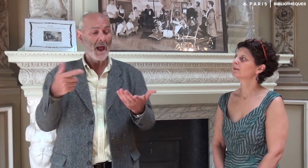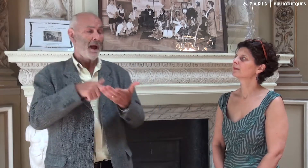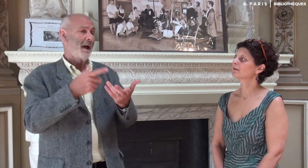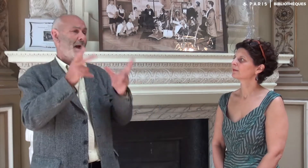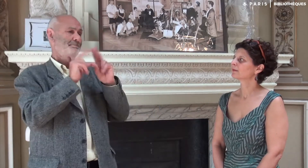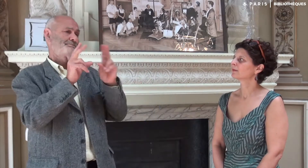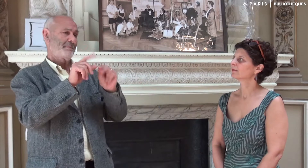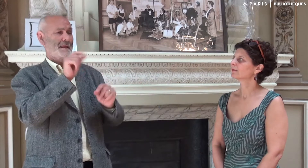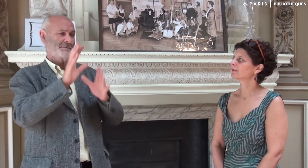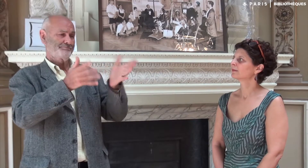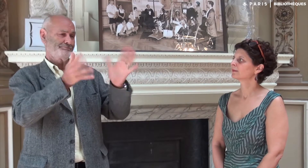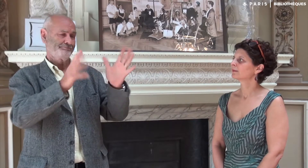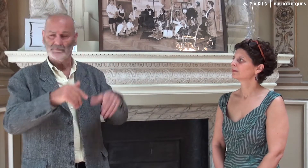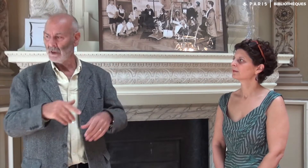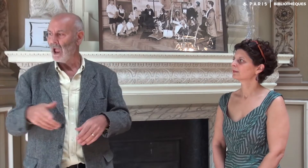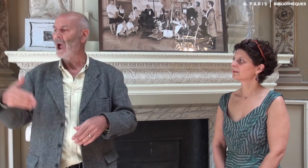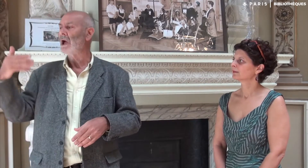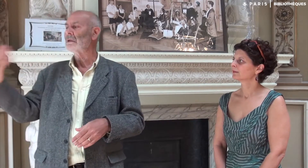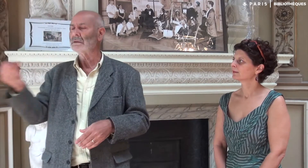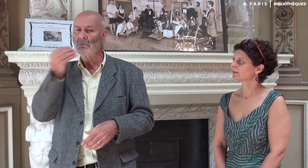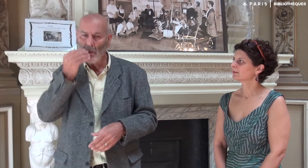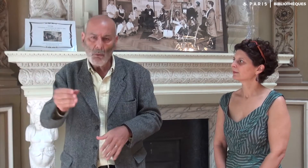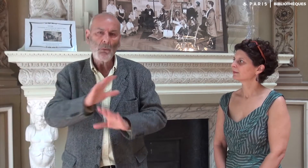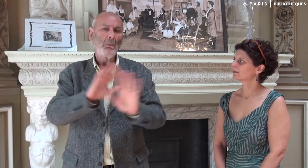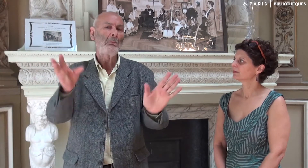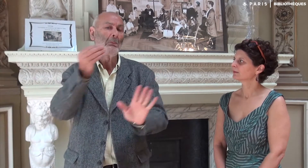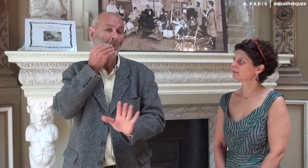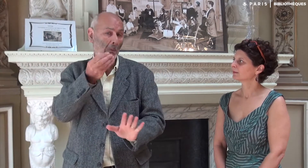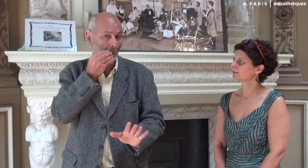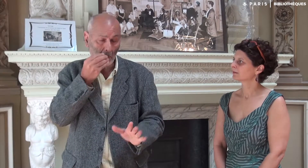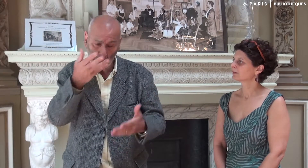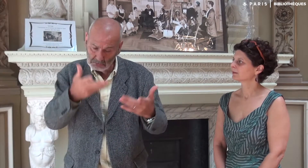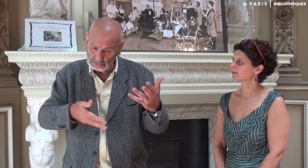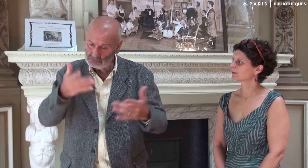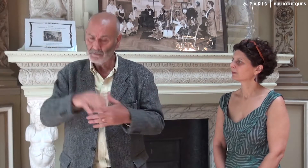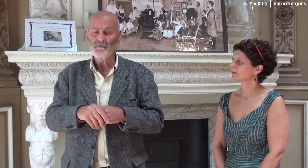Ce qu’elle faisait en LSF et je validais.